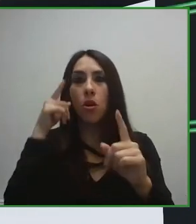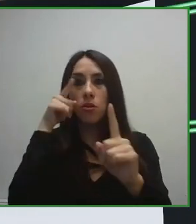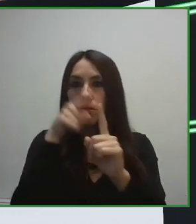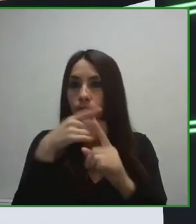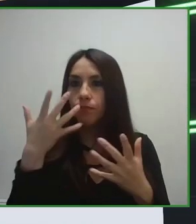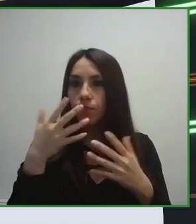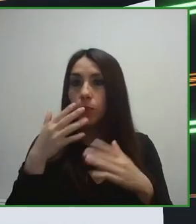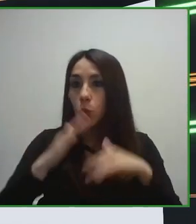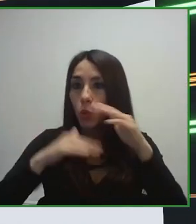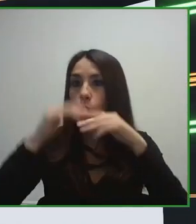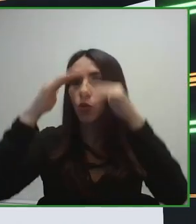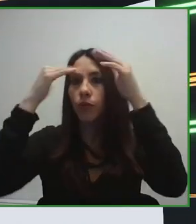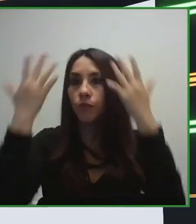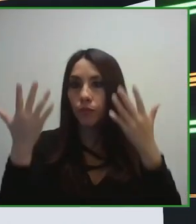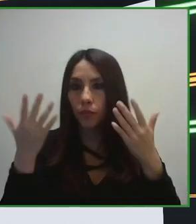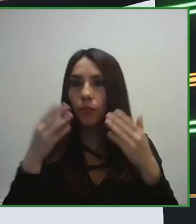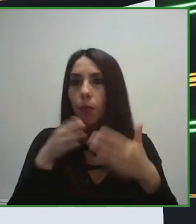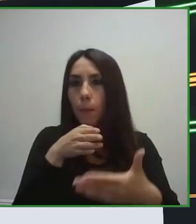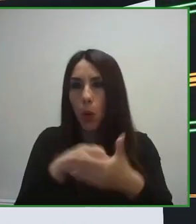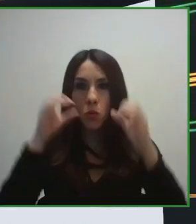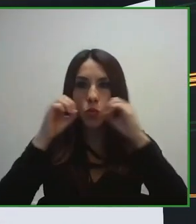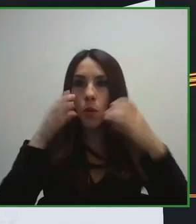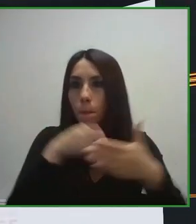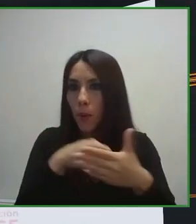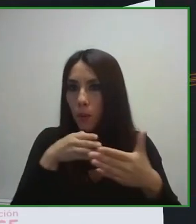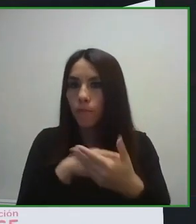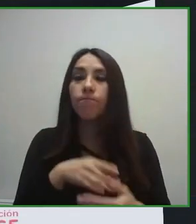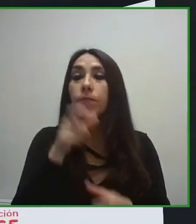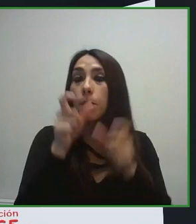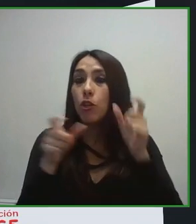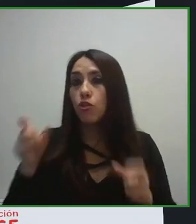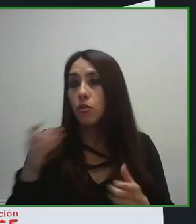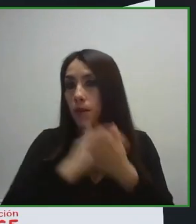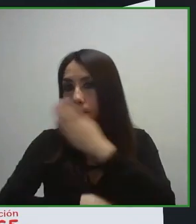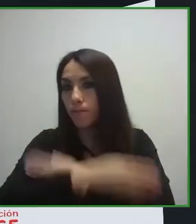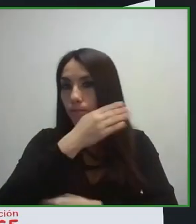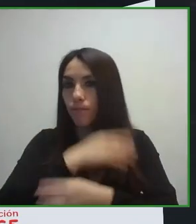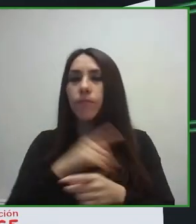administraciones, con diferentes organismos, tanto a nivel nacional como internacional.